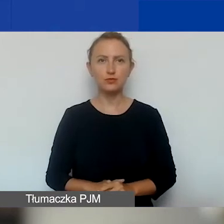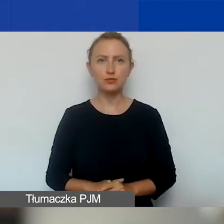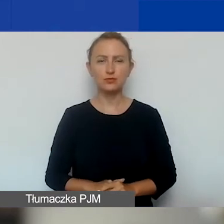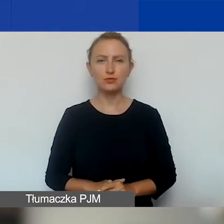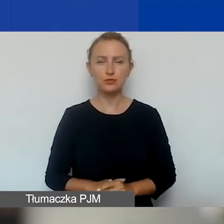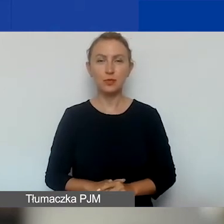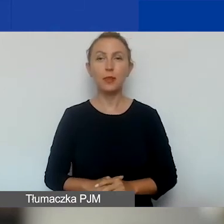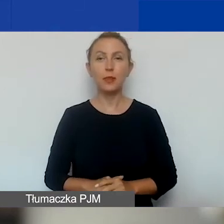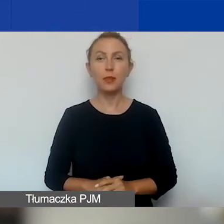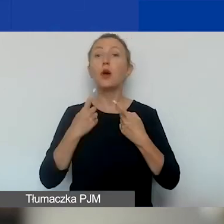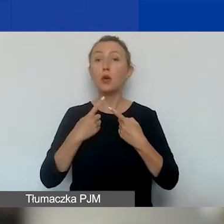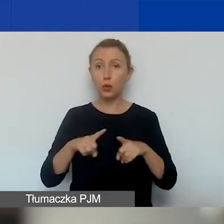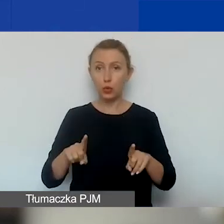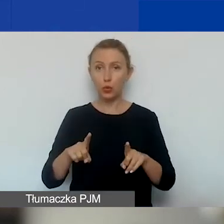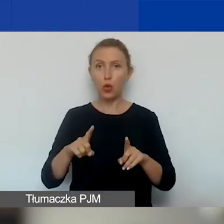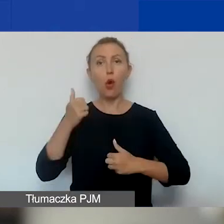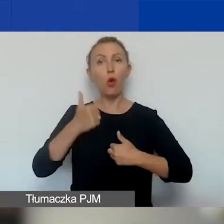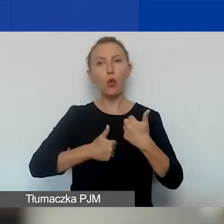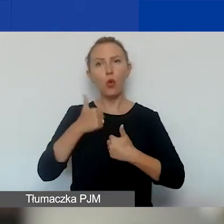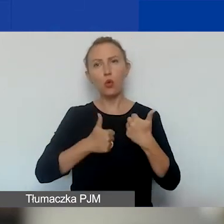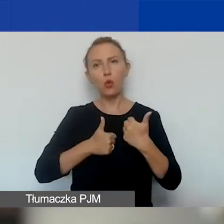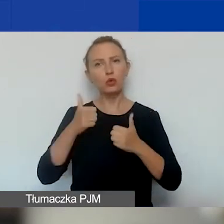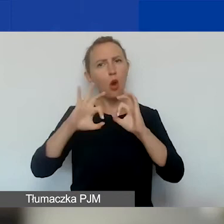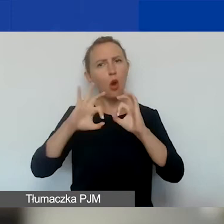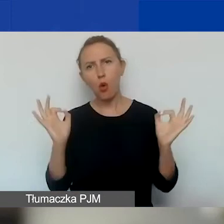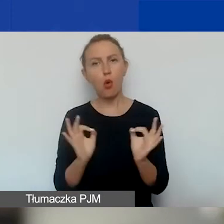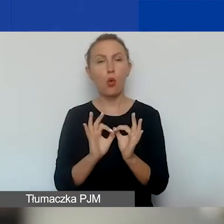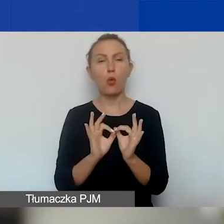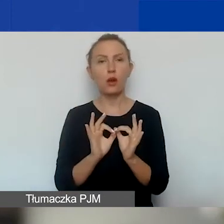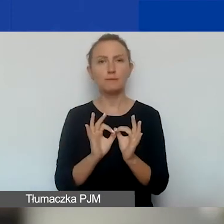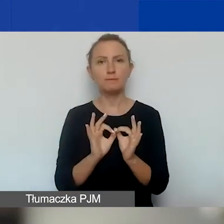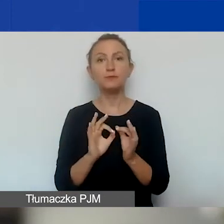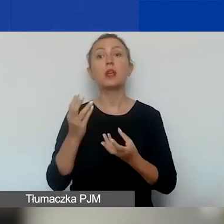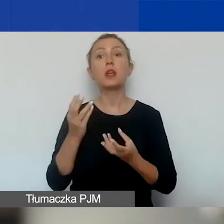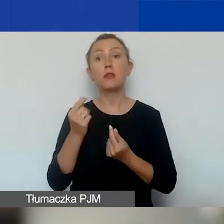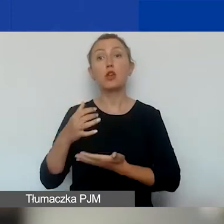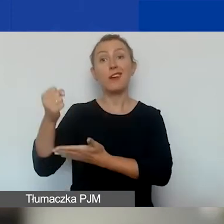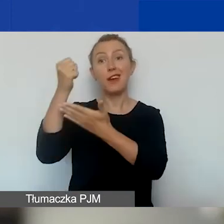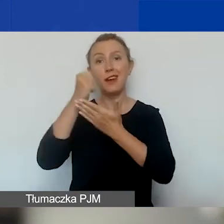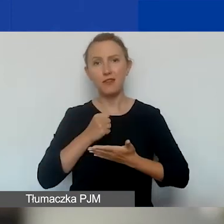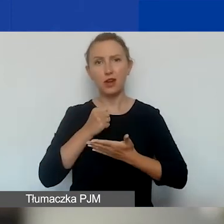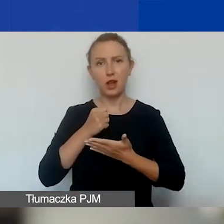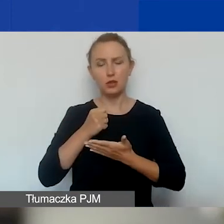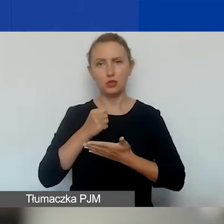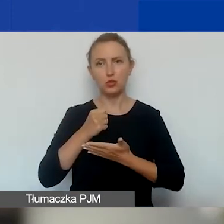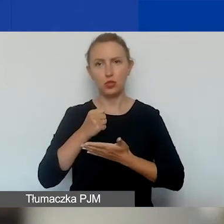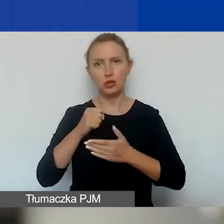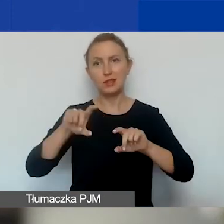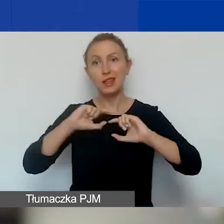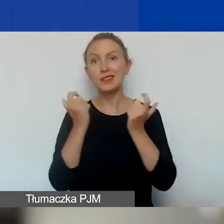Krótko o tym konkursie z lotu ptaka. Kwota na granty przeznaczona na cały konkurs, na obie tury